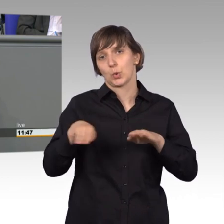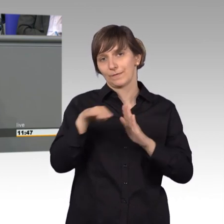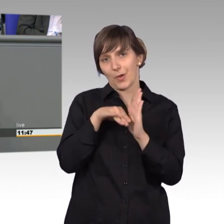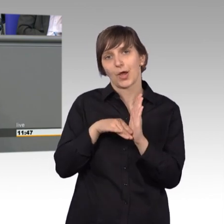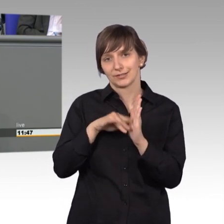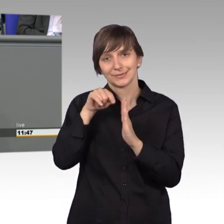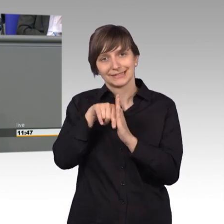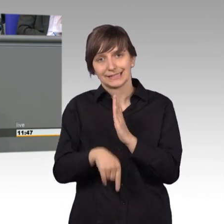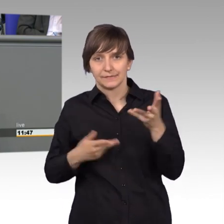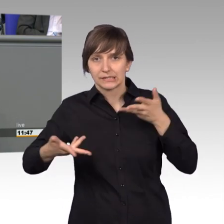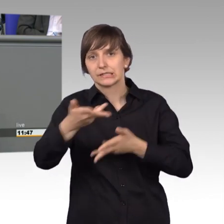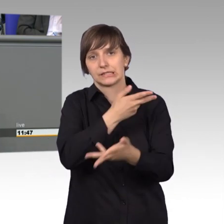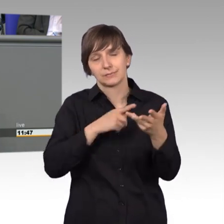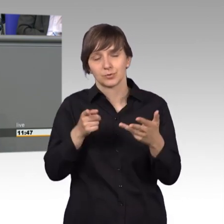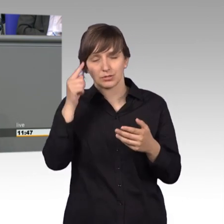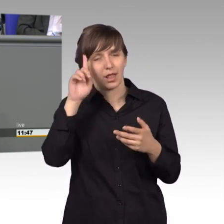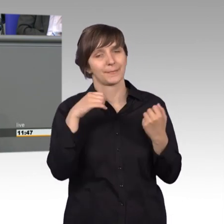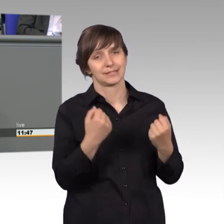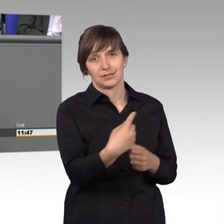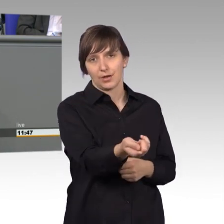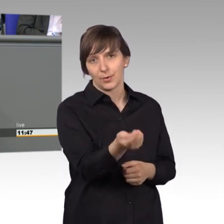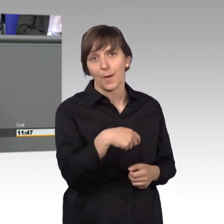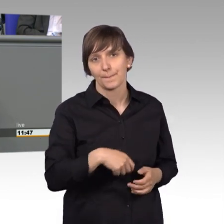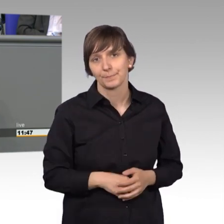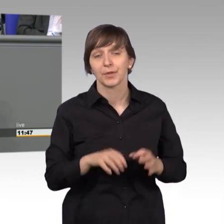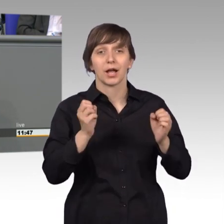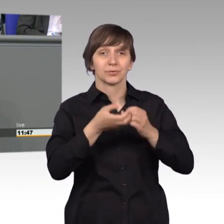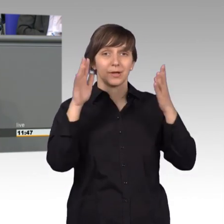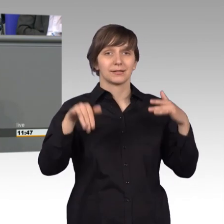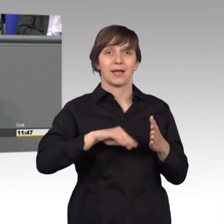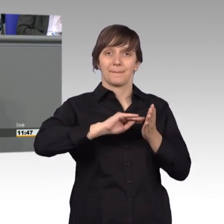Aktuell liegt uns eine Petition vor. mit der eine Reform des